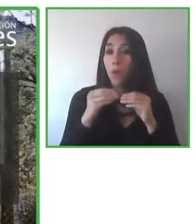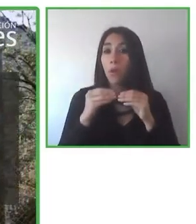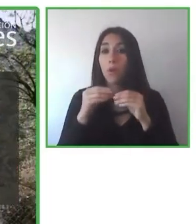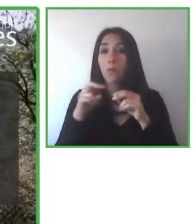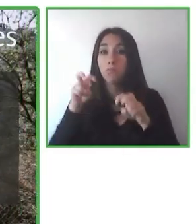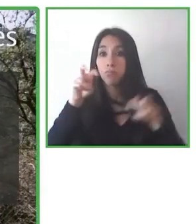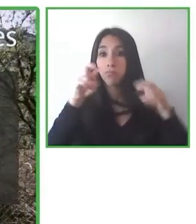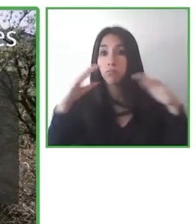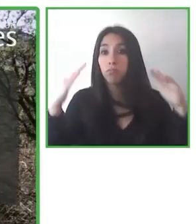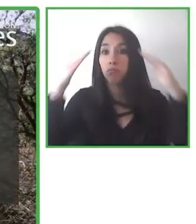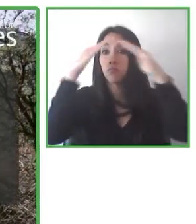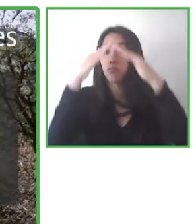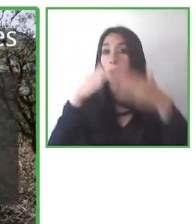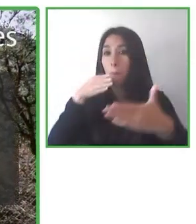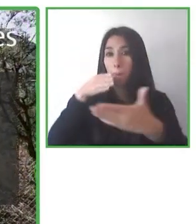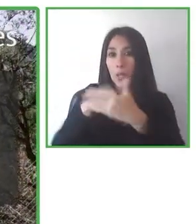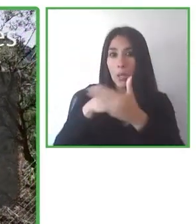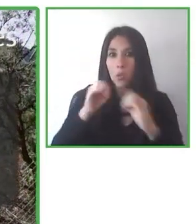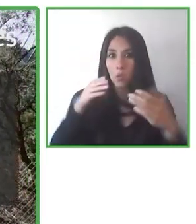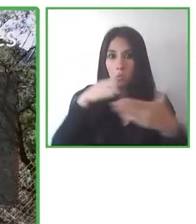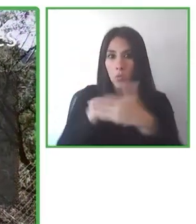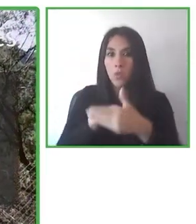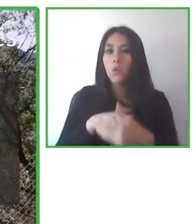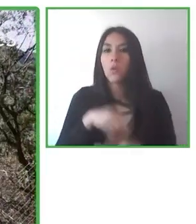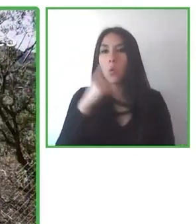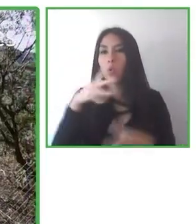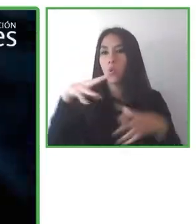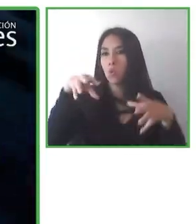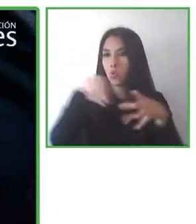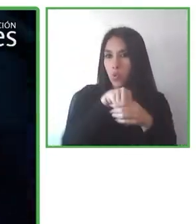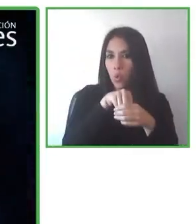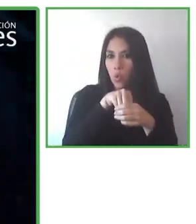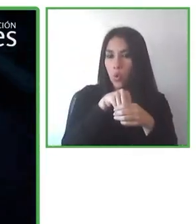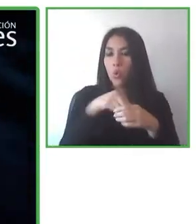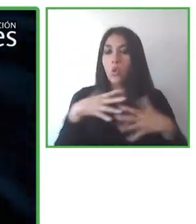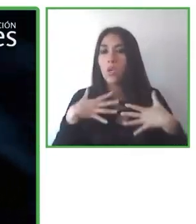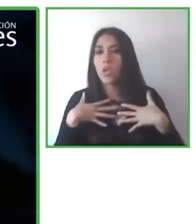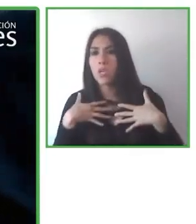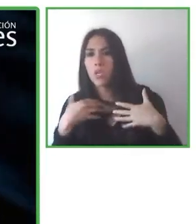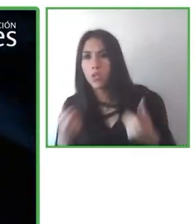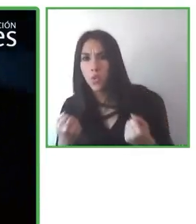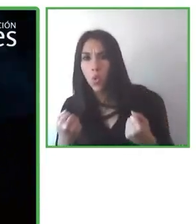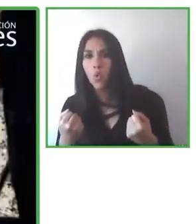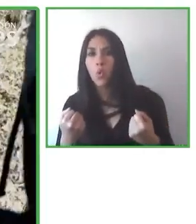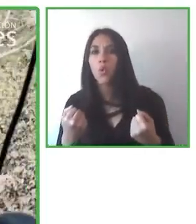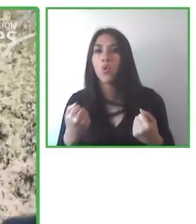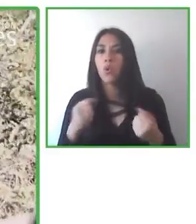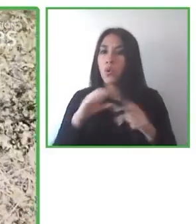Y esos profesionales del viaje aprenden a hacer el turismo accesible para las personas